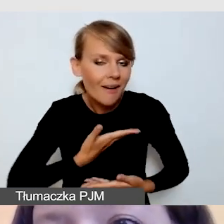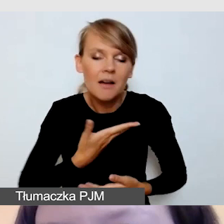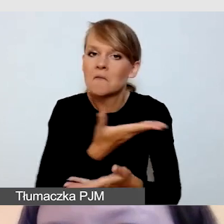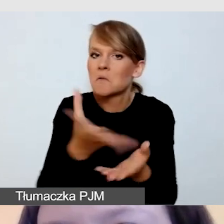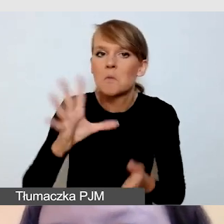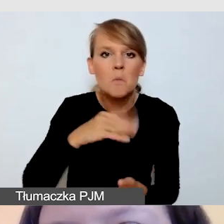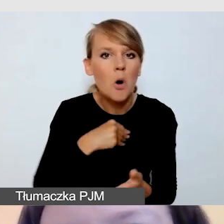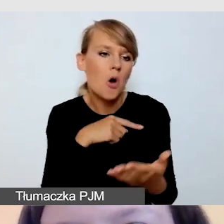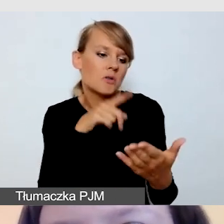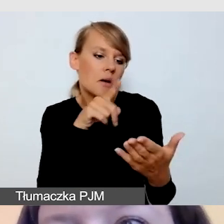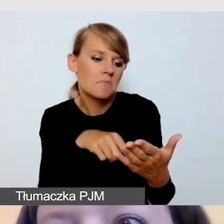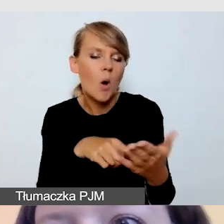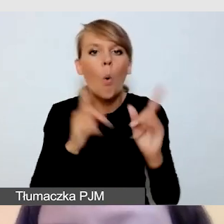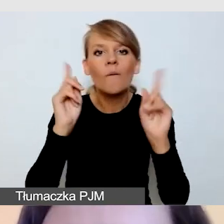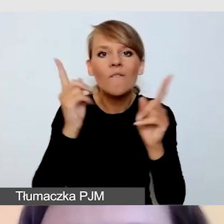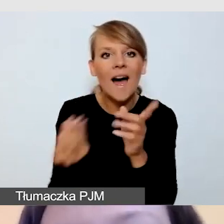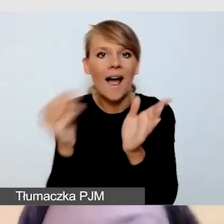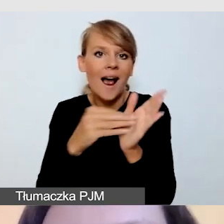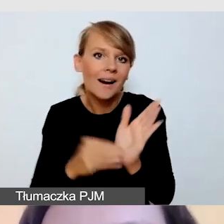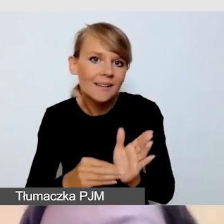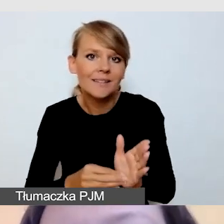podzielić się doświadczeniami.